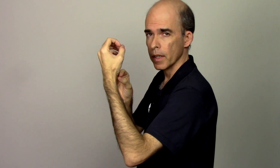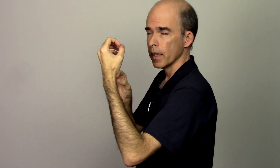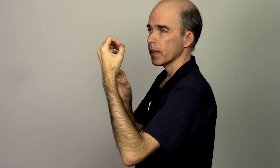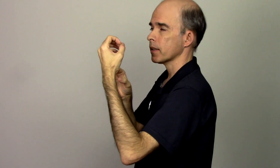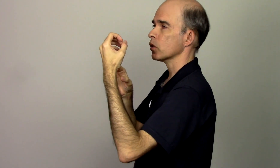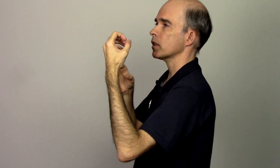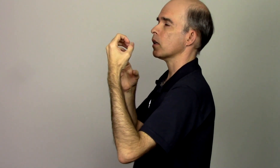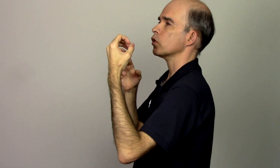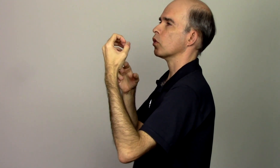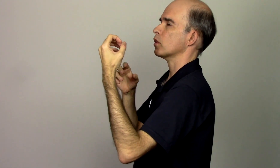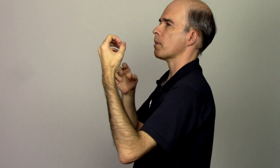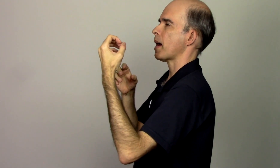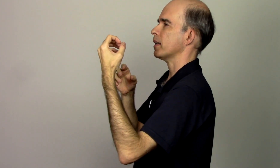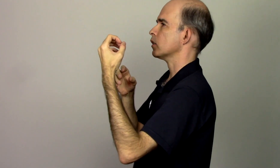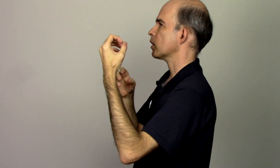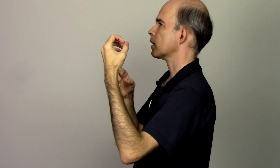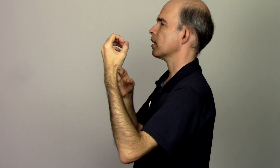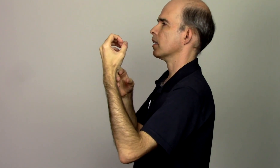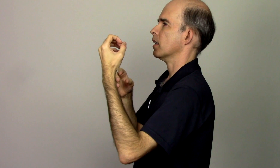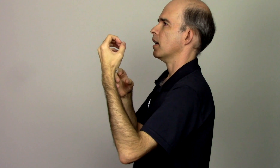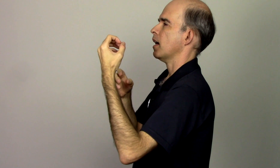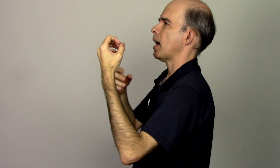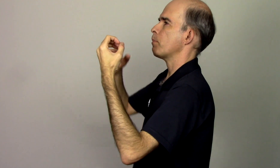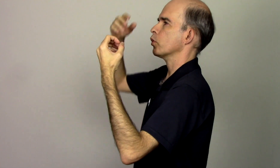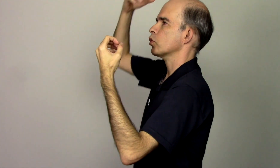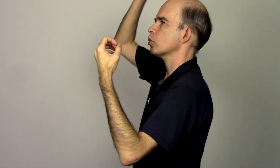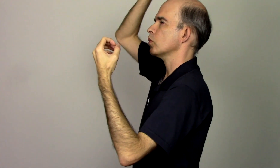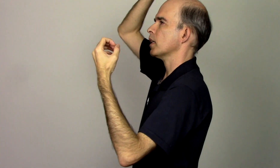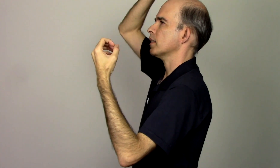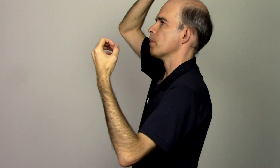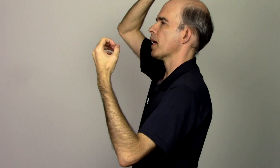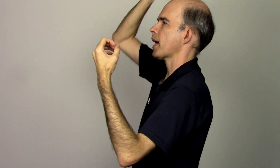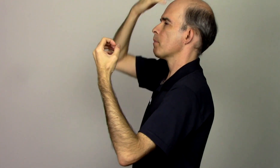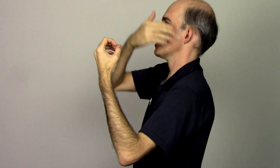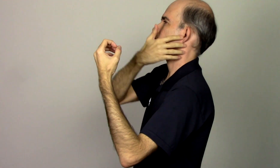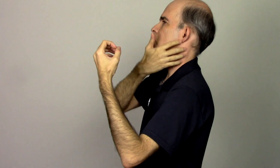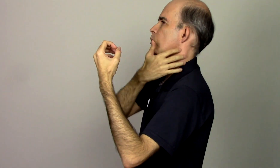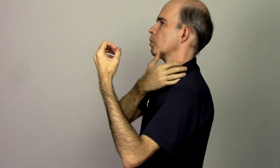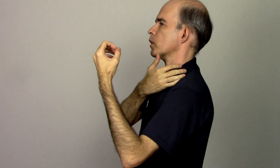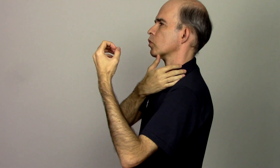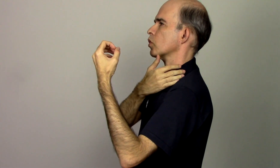então se eu estou trabalhando aqui a postura da minha cabeça do meu pescoço